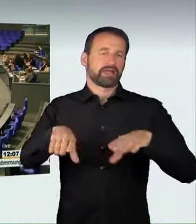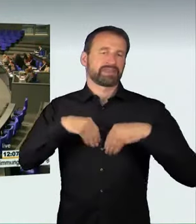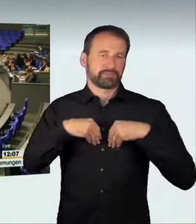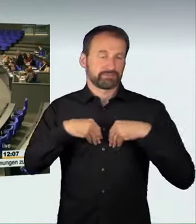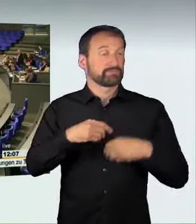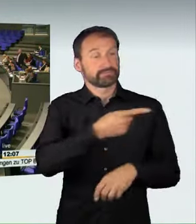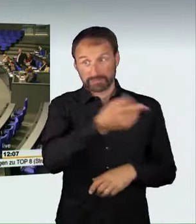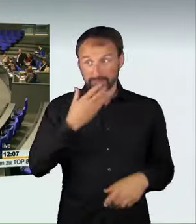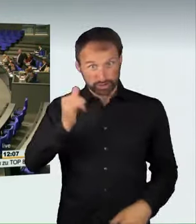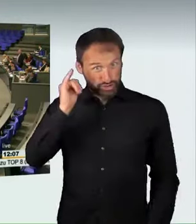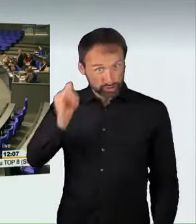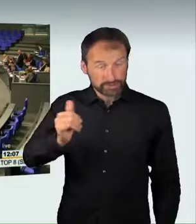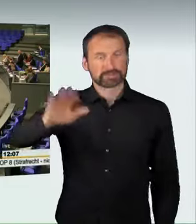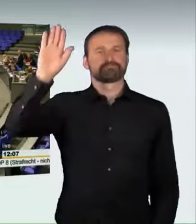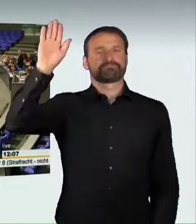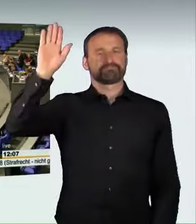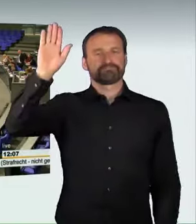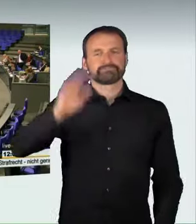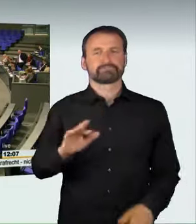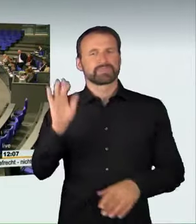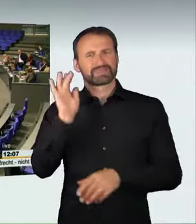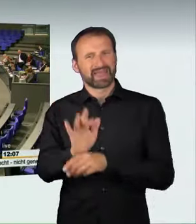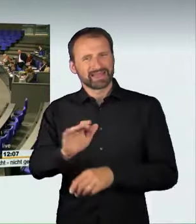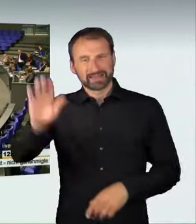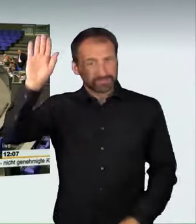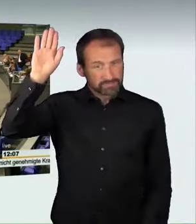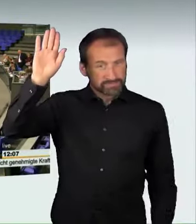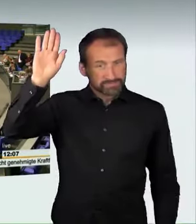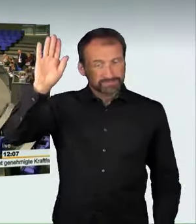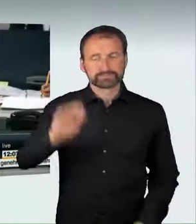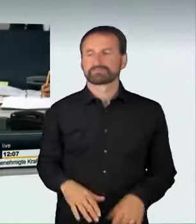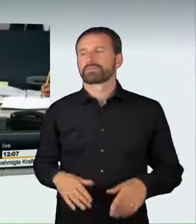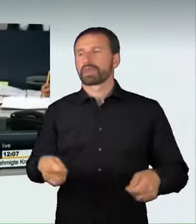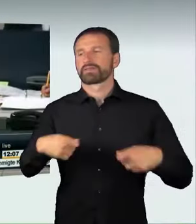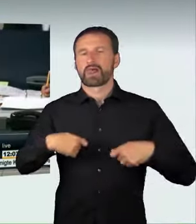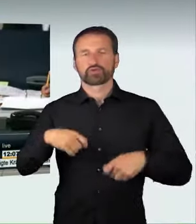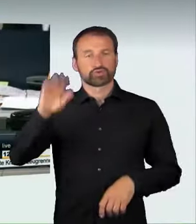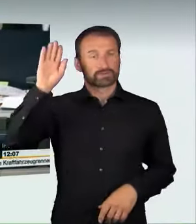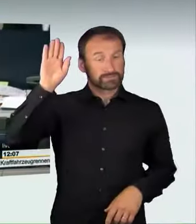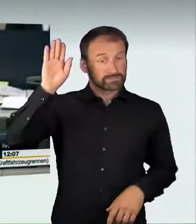Wer stimmt dagegen? Wer enthält sich? Damit ist der Gesetzentwurf in zweiter Beratung mit den Stimmen